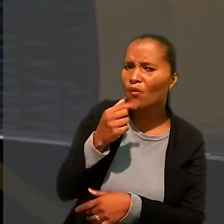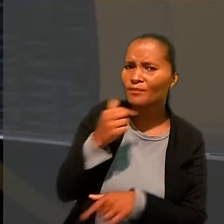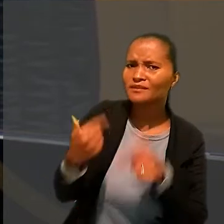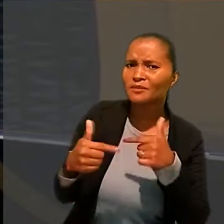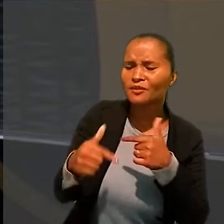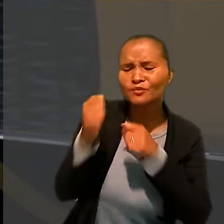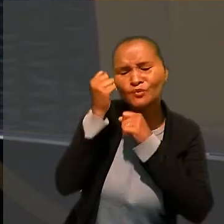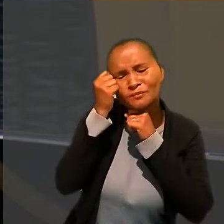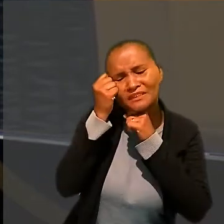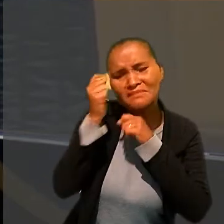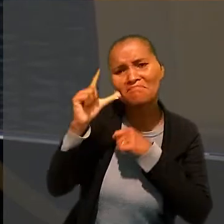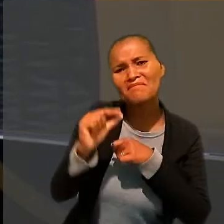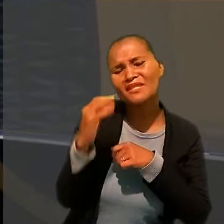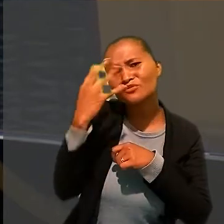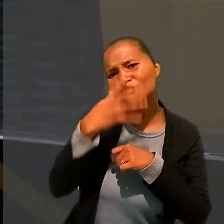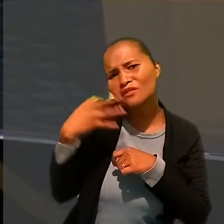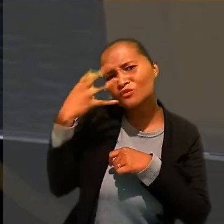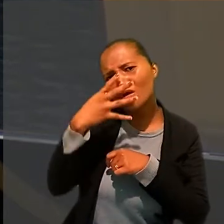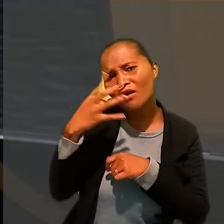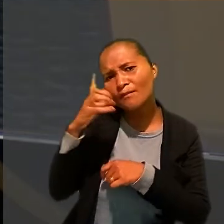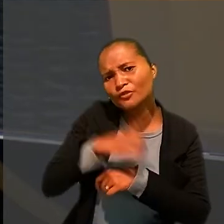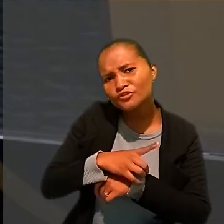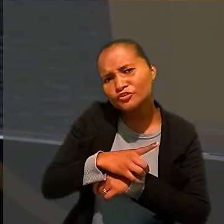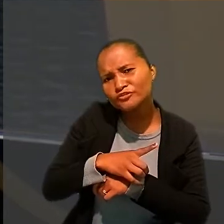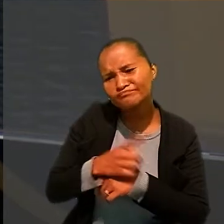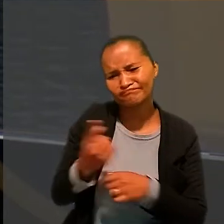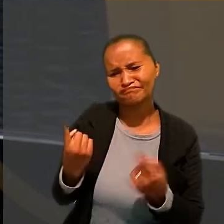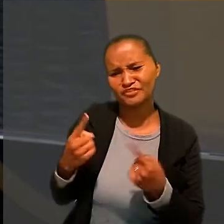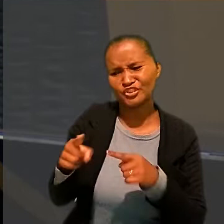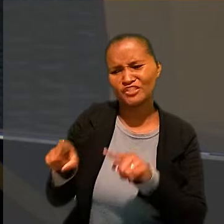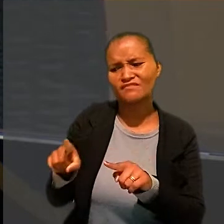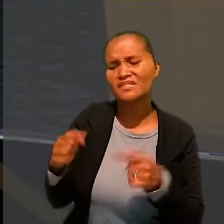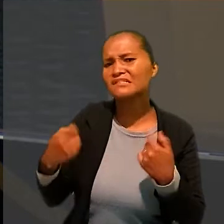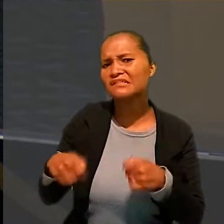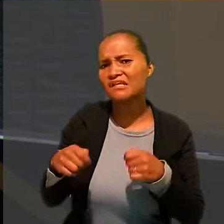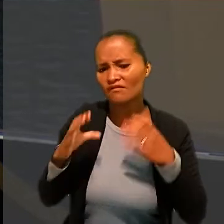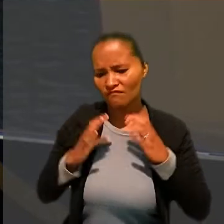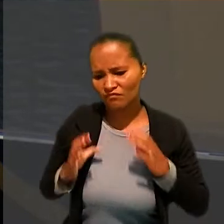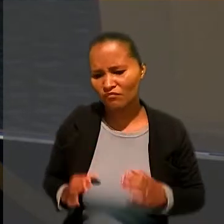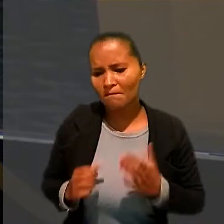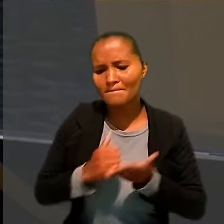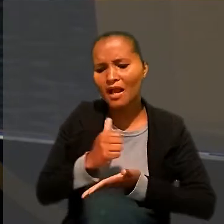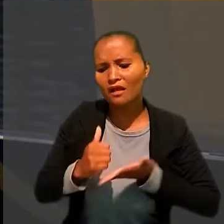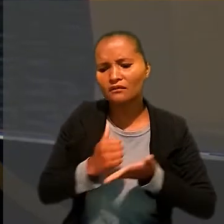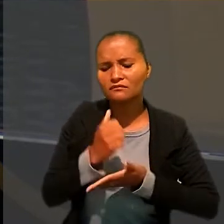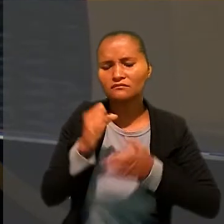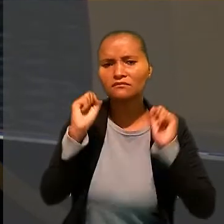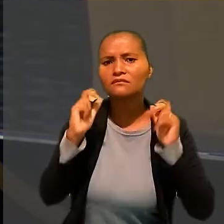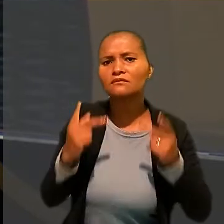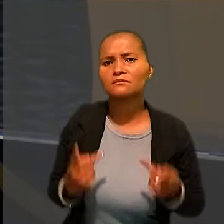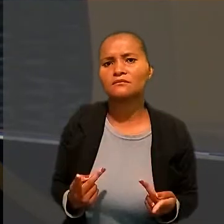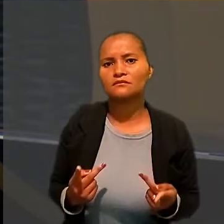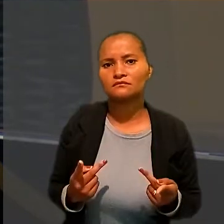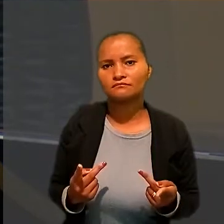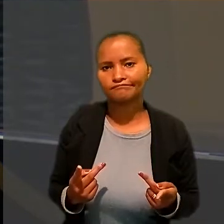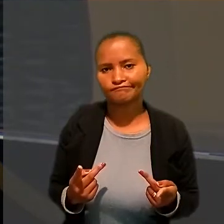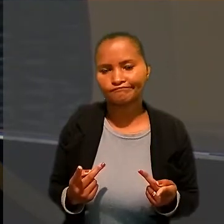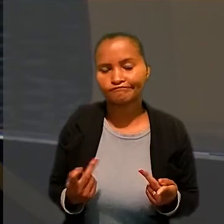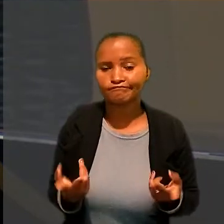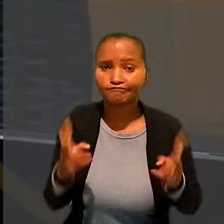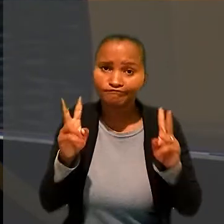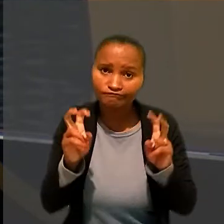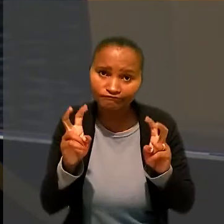Situação fática que desafia a necessidade fisiológica básica do ser humano e a presunção fática que resulta da revelia,